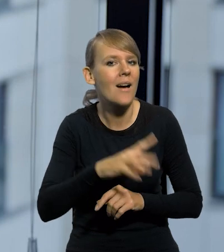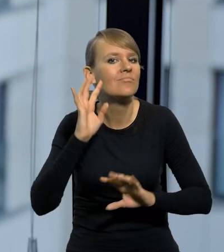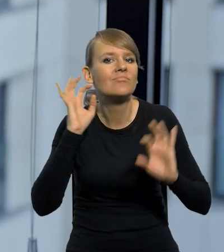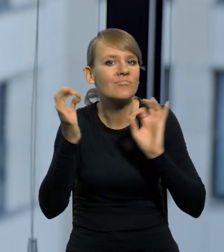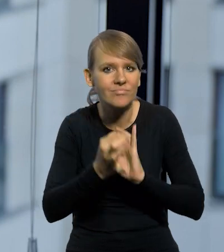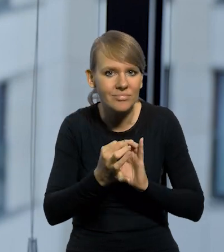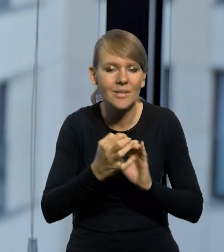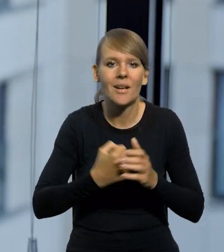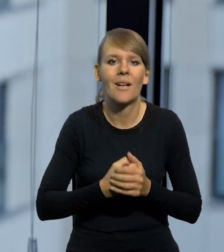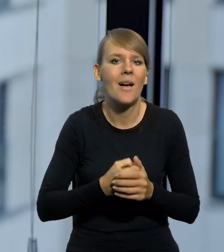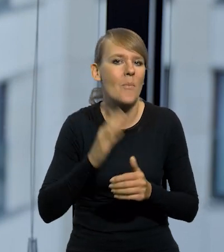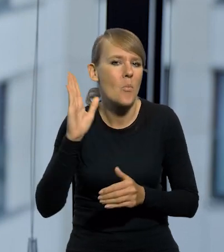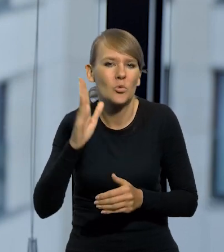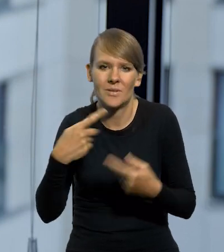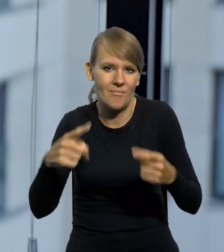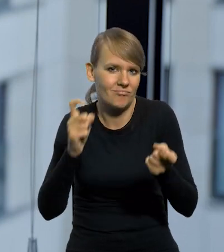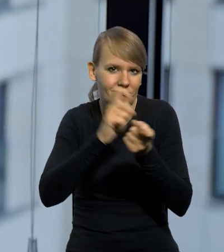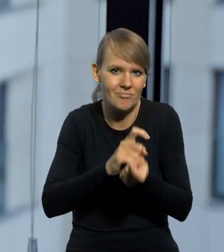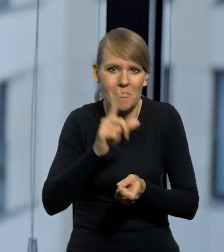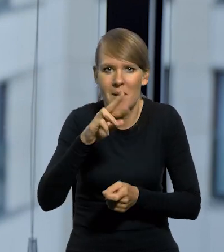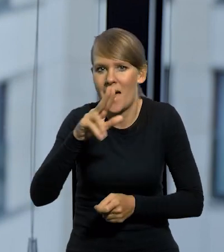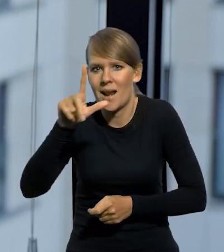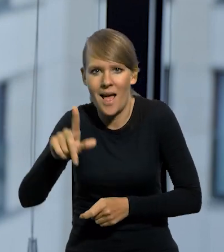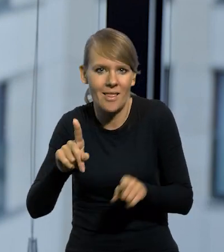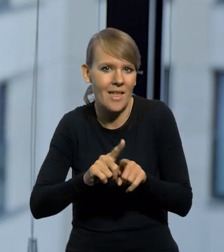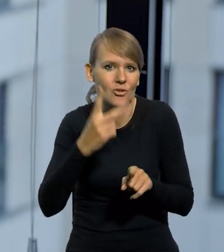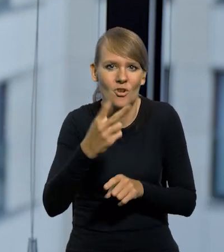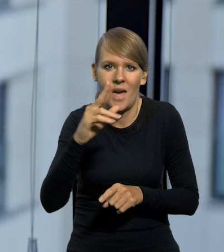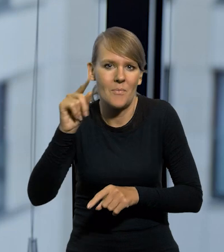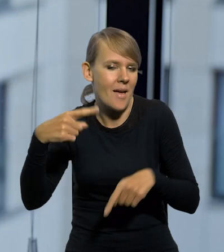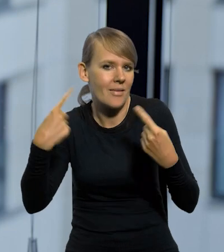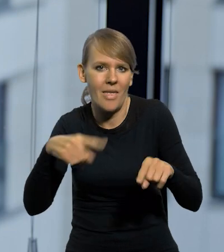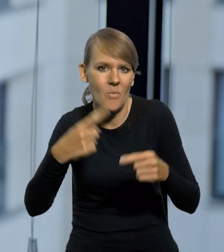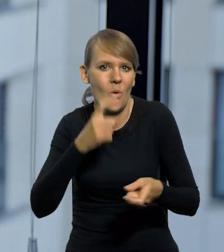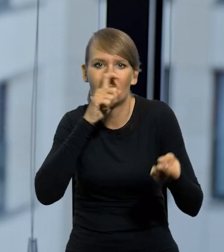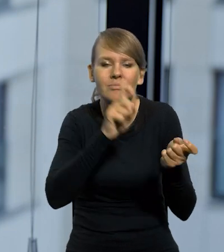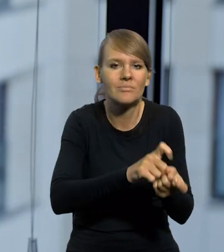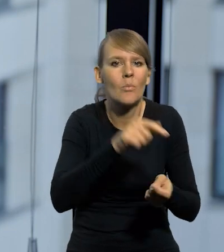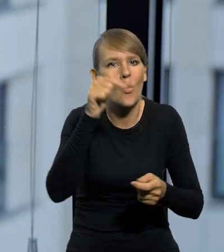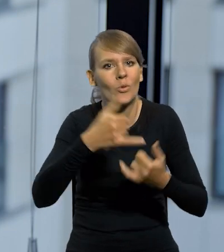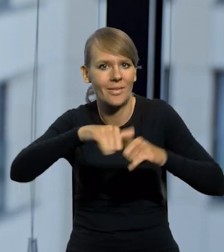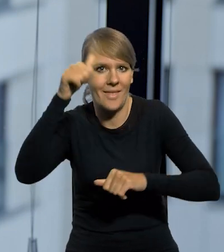że nikt już potem nie kwestionował ani PRL, ani Trzecia RP, że trzeba wprowadzić jakąś inną nazwę. To nie jest takie oczywiste.